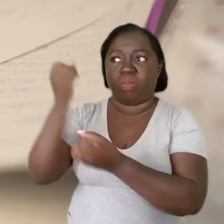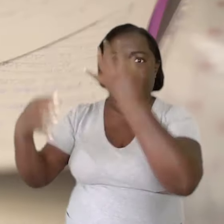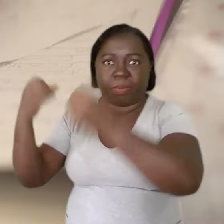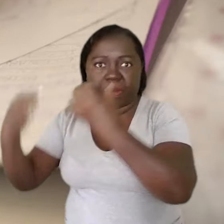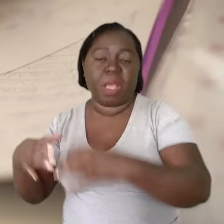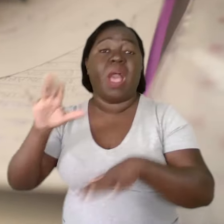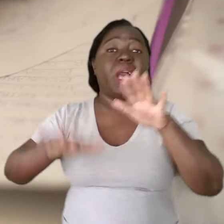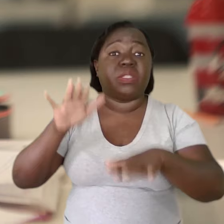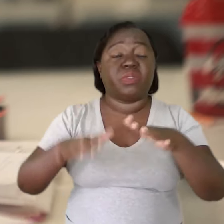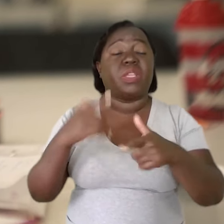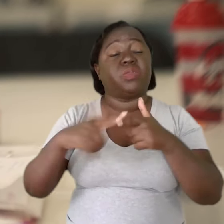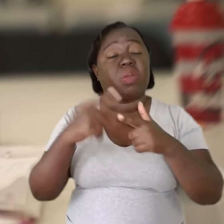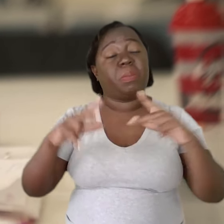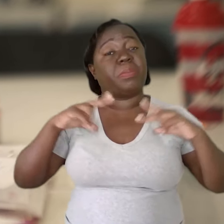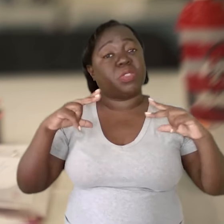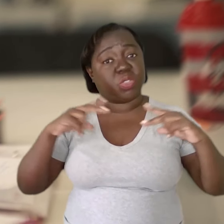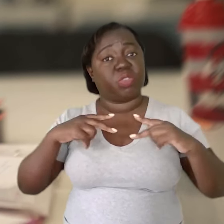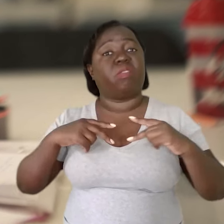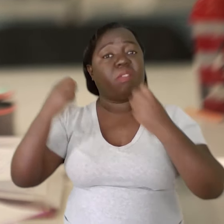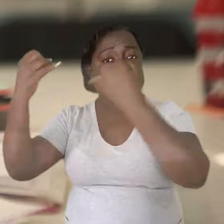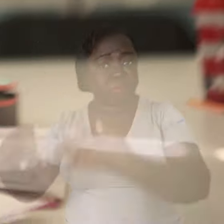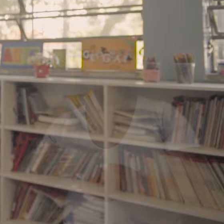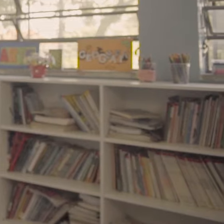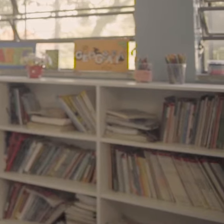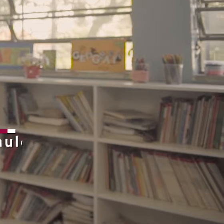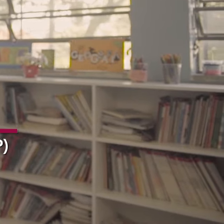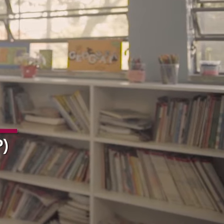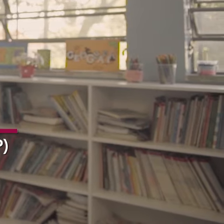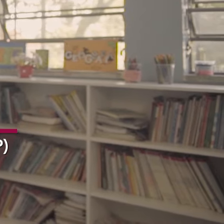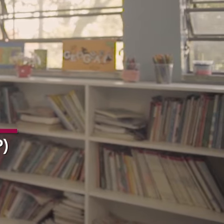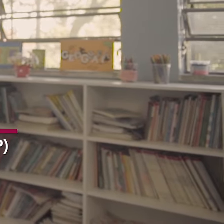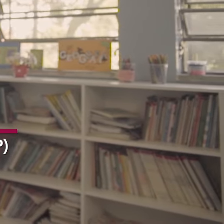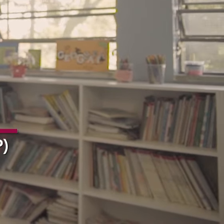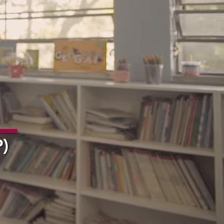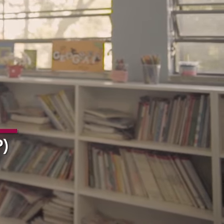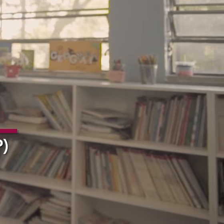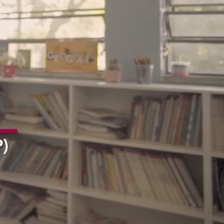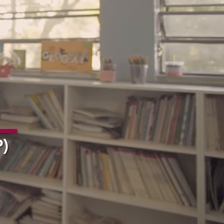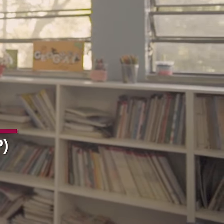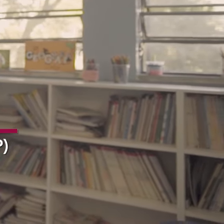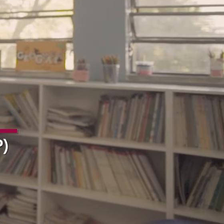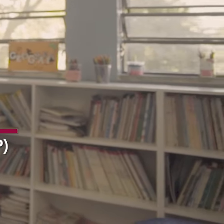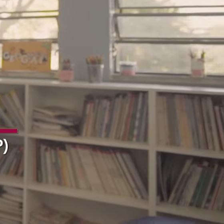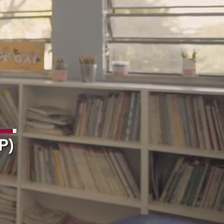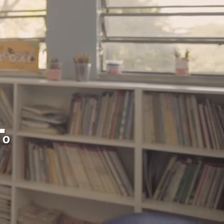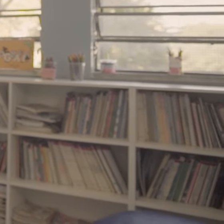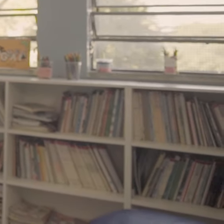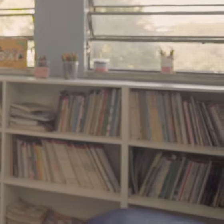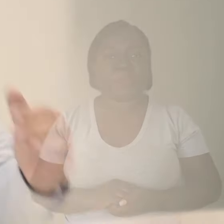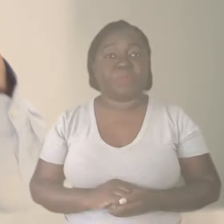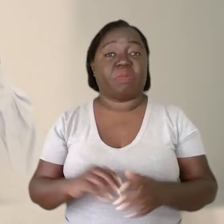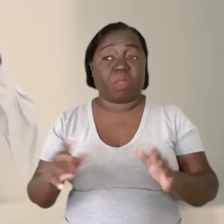tem dias que nós colocamos demandas individuais.